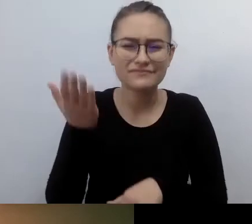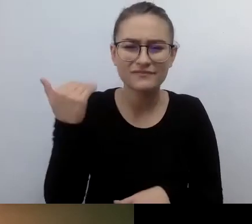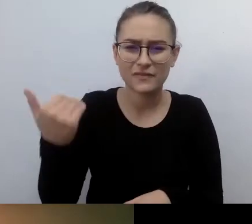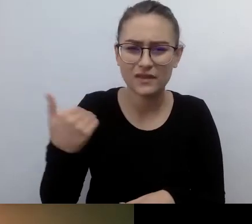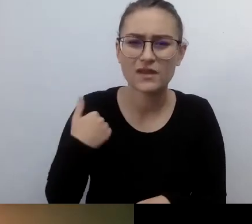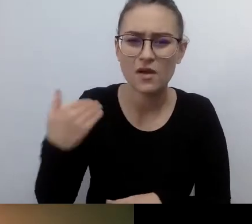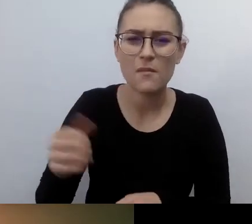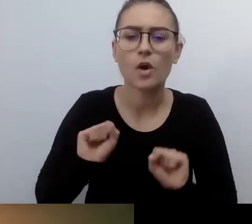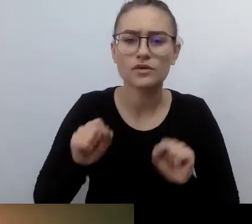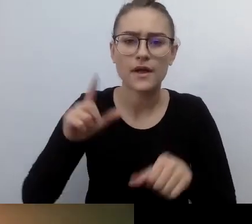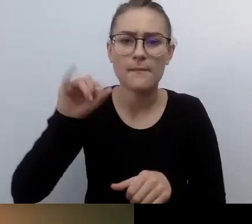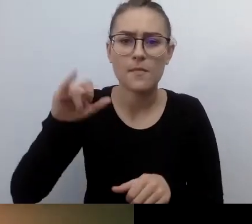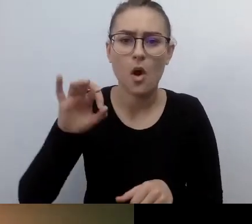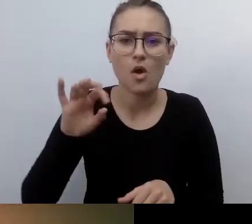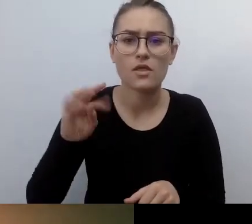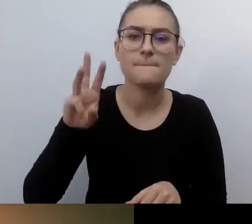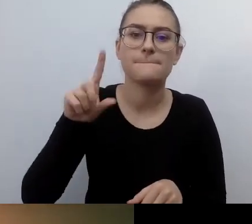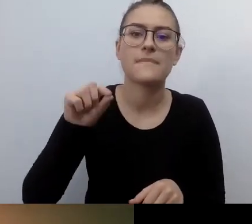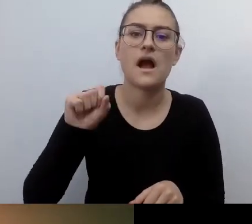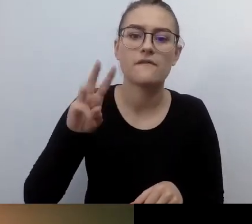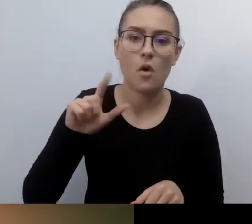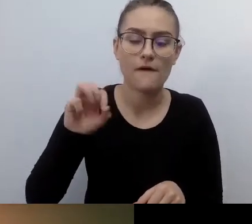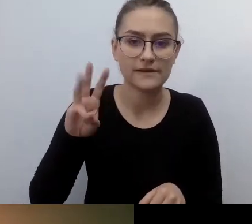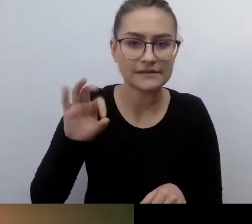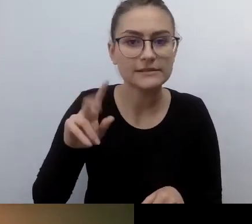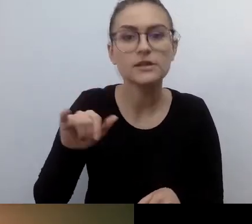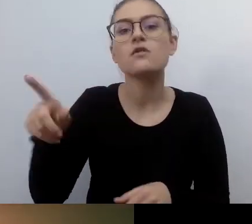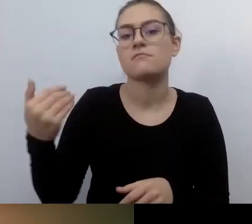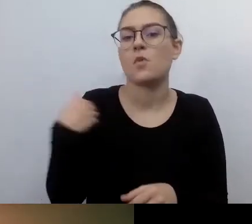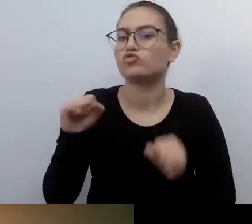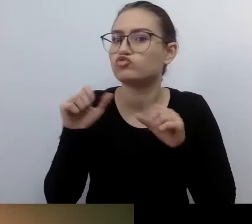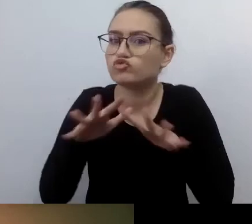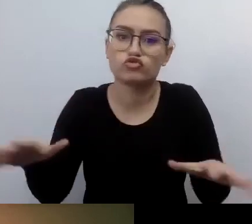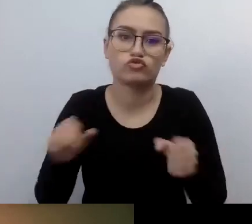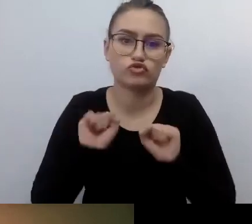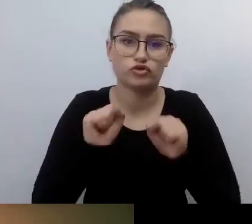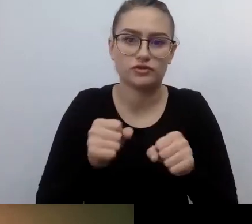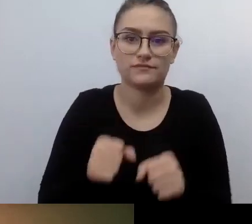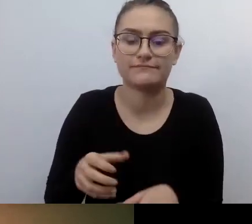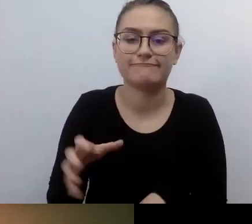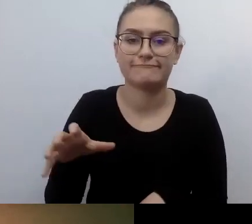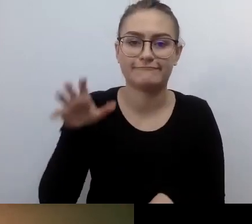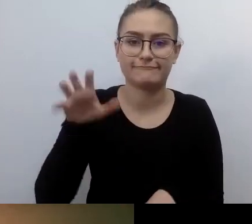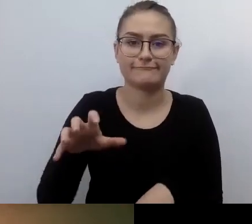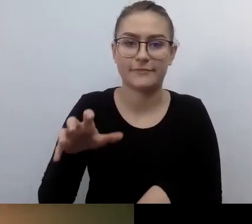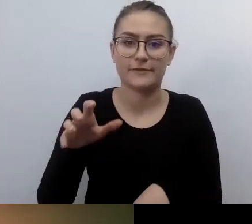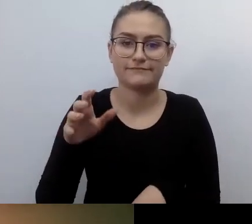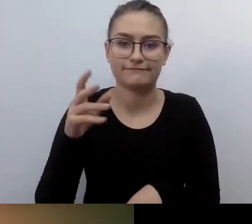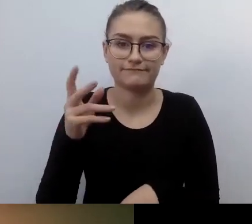On zrobił strasznie dużo, jeśli chodzi o zauważenie osób z niepełnosprawnością w przestrzeni publicznej. Z racji jego niepełnosprawności